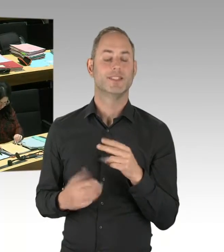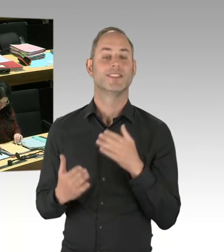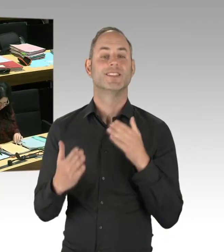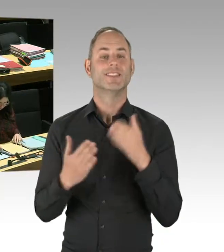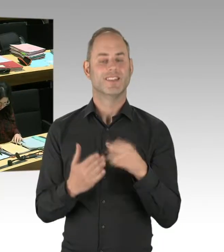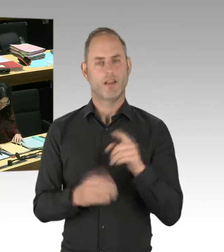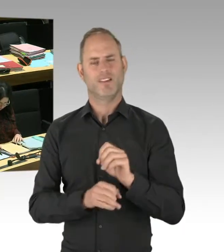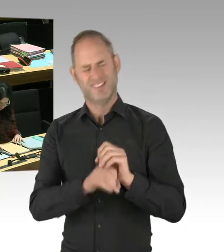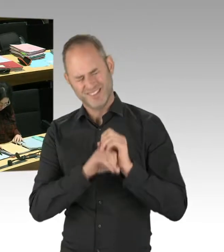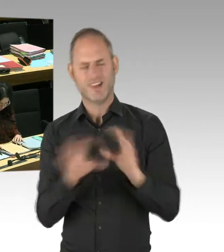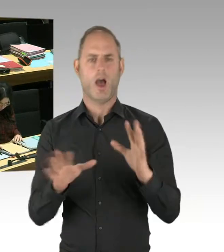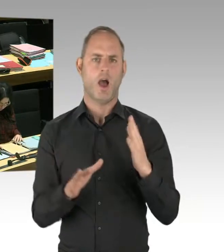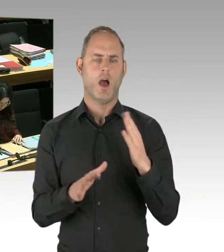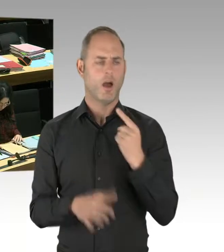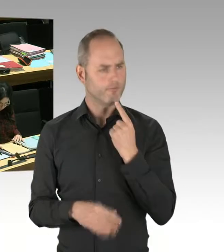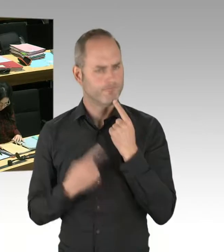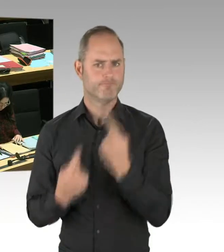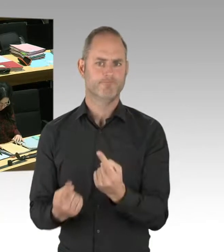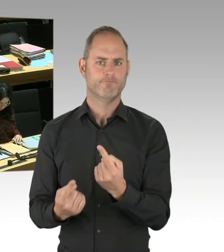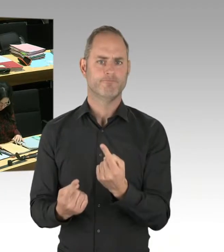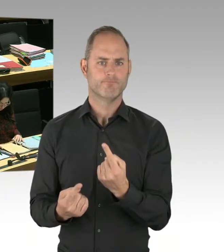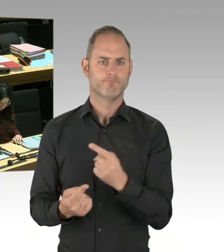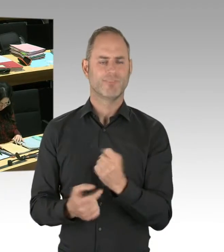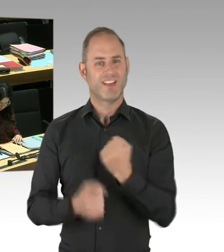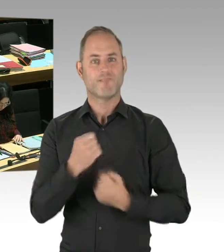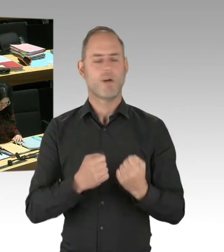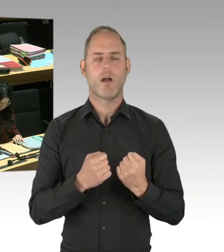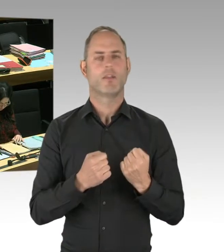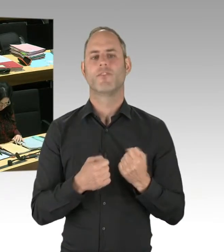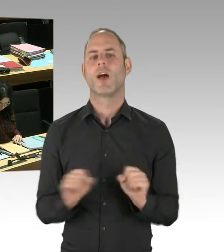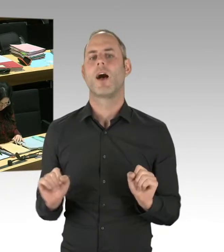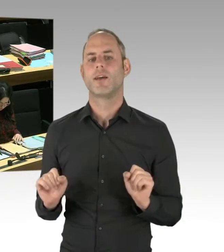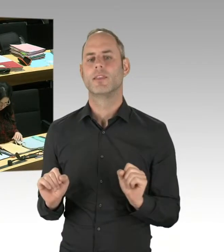diesen Weg will das Violence Prevention Network gehen. Und auch die Hochschule für Wirtschaft und Recht